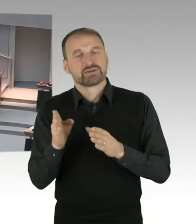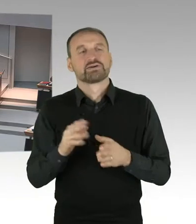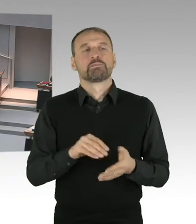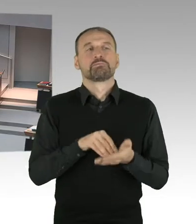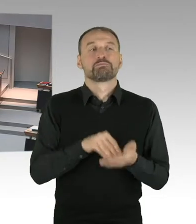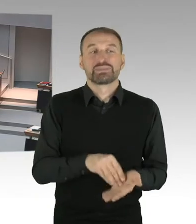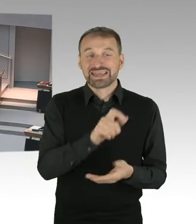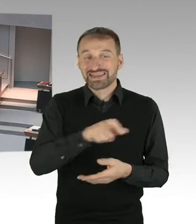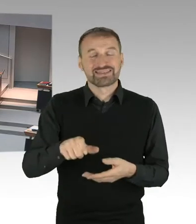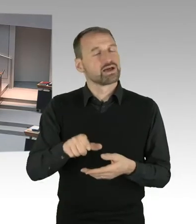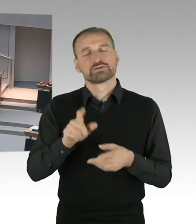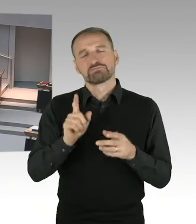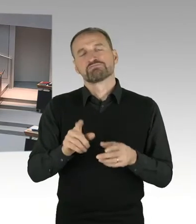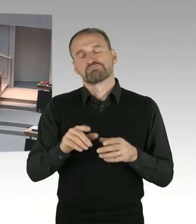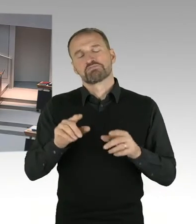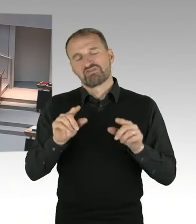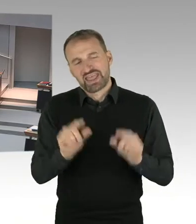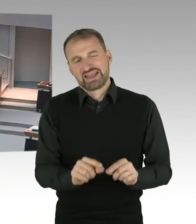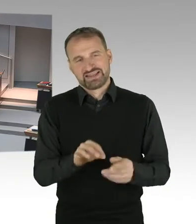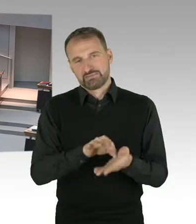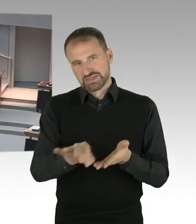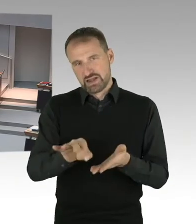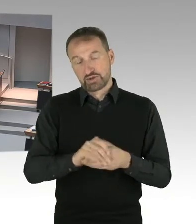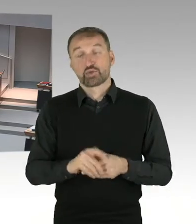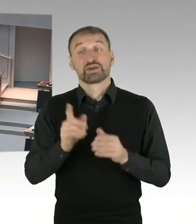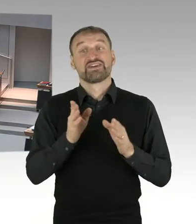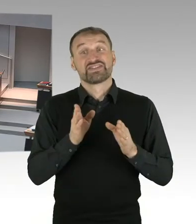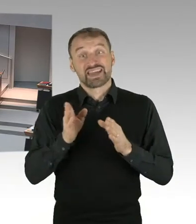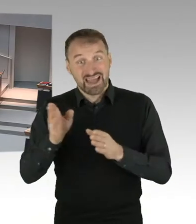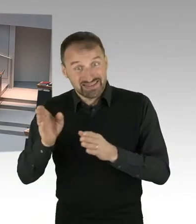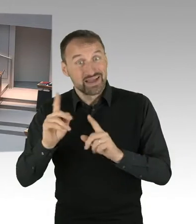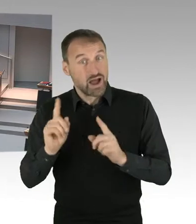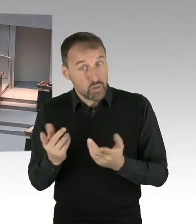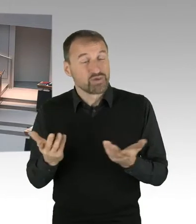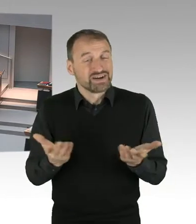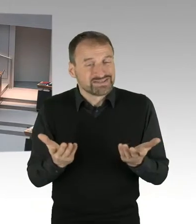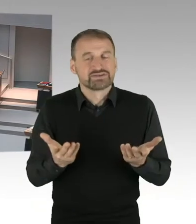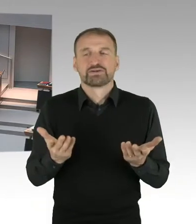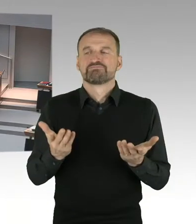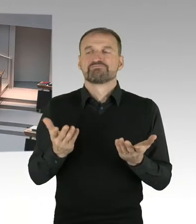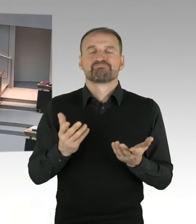die sagen wir mal, an sehr besonderen Lagen, sehr besondere, alleinstehende Häuser haben,